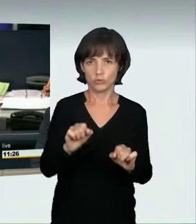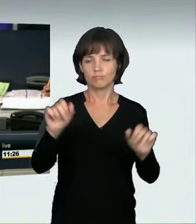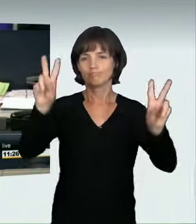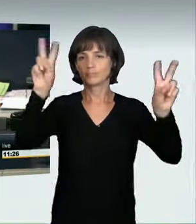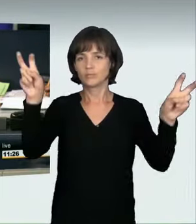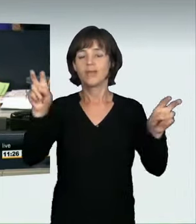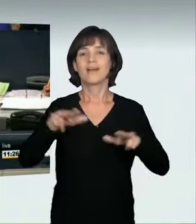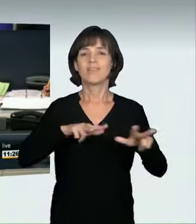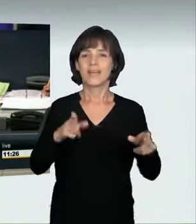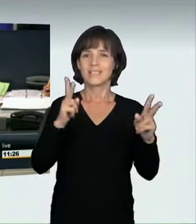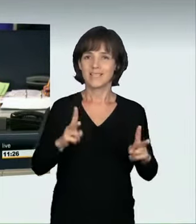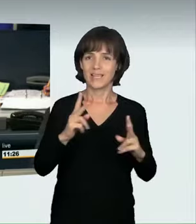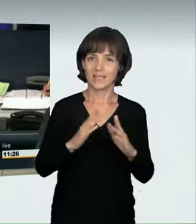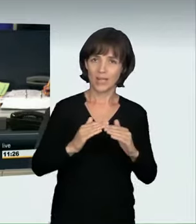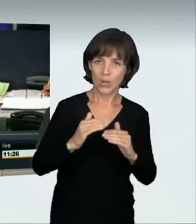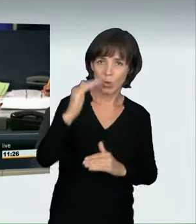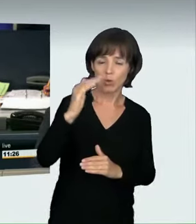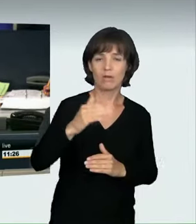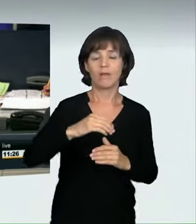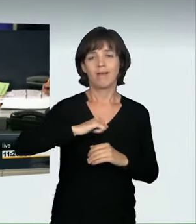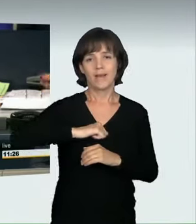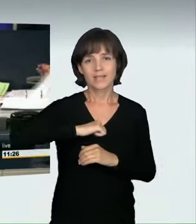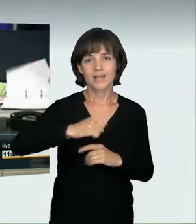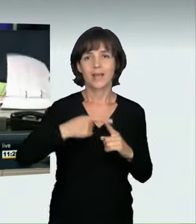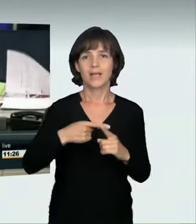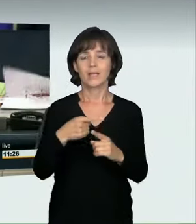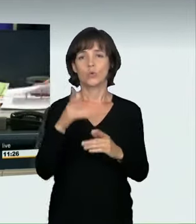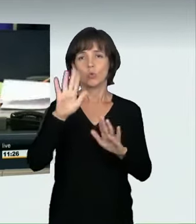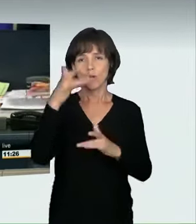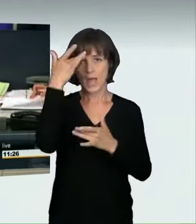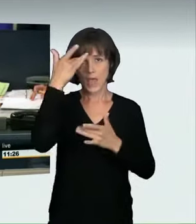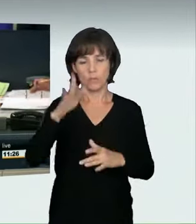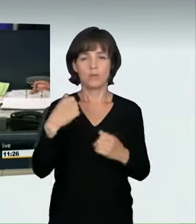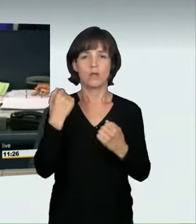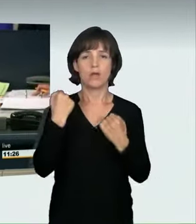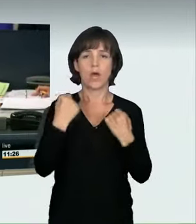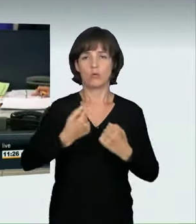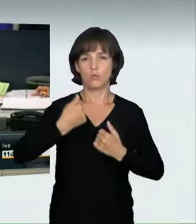„Verkehrssicherheit erhöhen – Raserei und illegale Autorennen wirksam bekämpfen“.